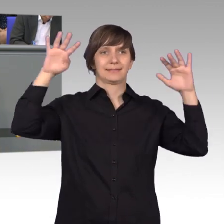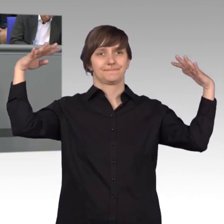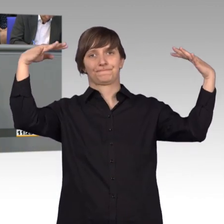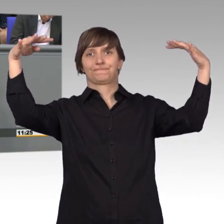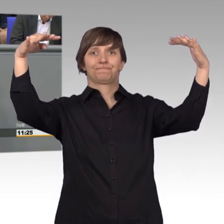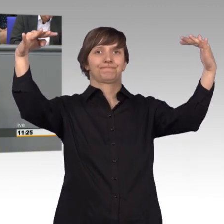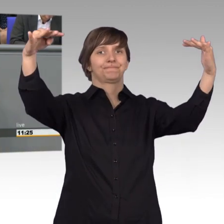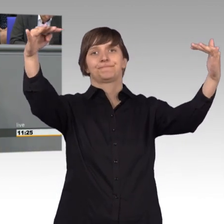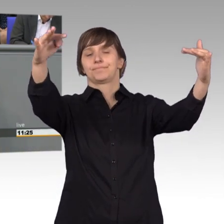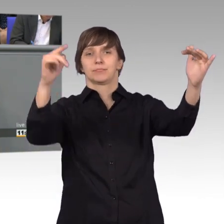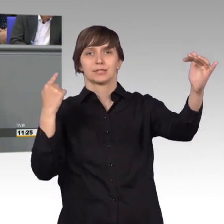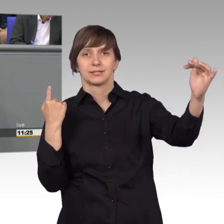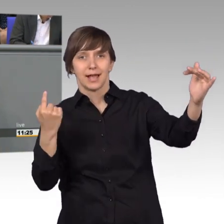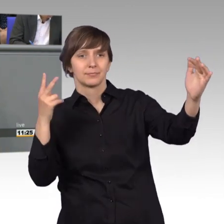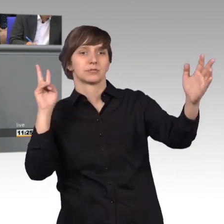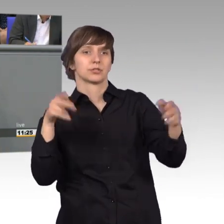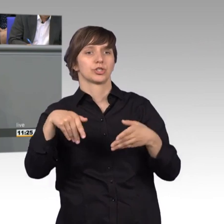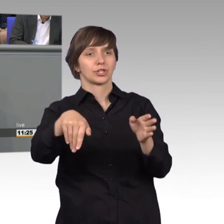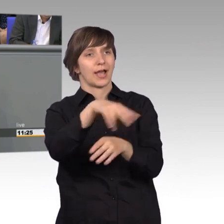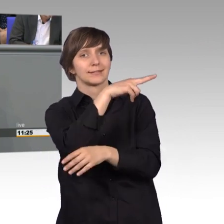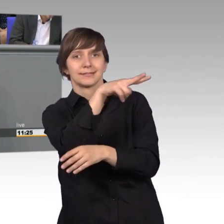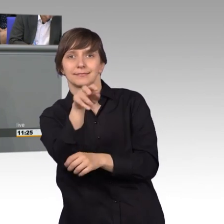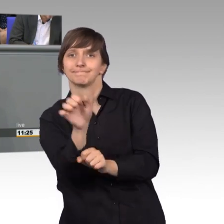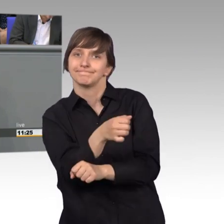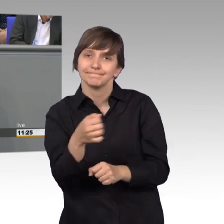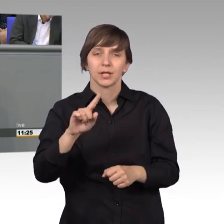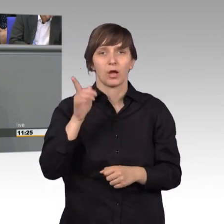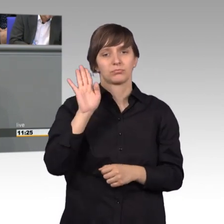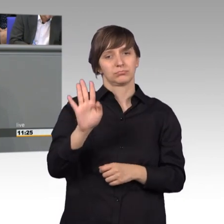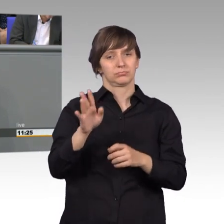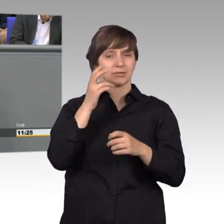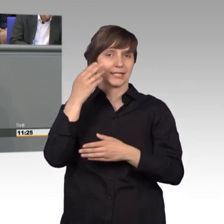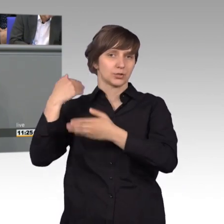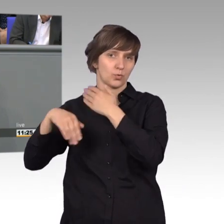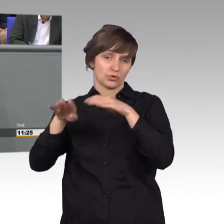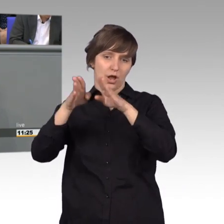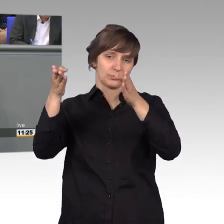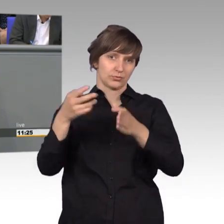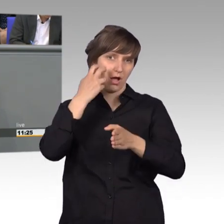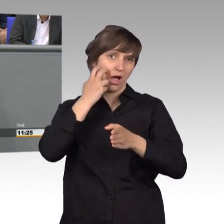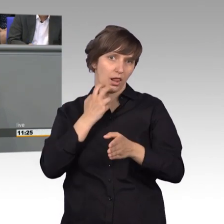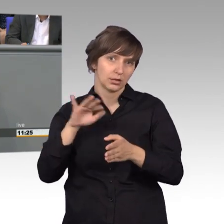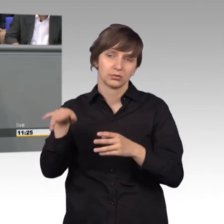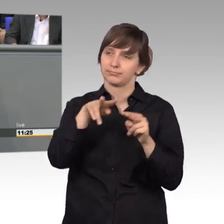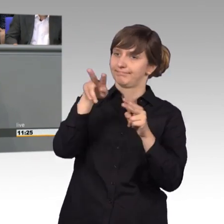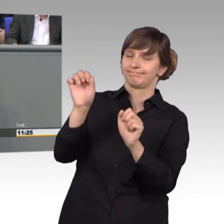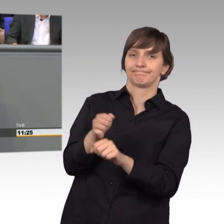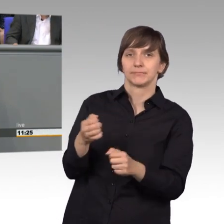sowie die historische Ansicht auf ihr Gebäude verringerte. Das kann man jetzt für Klein-Klein halten.